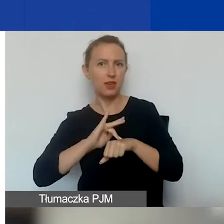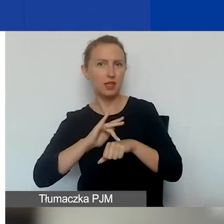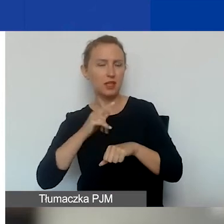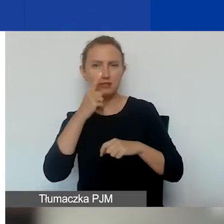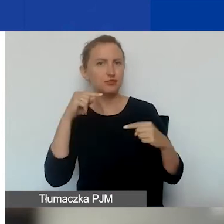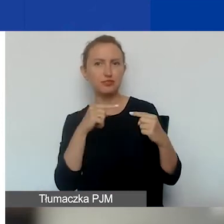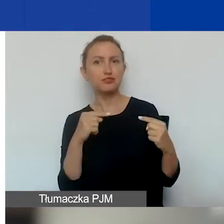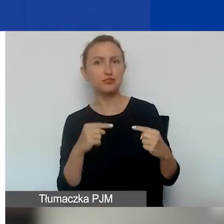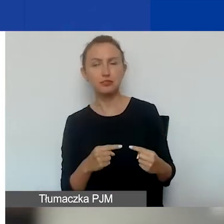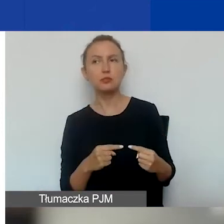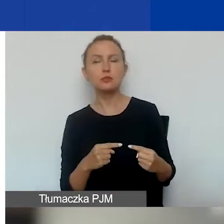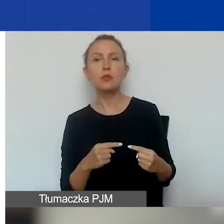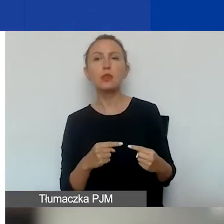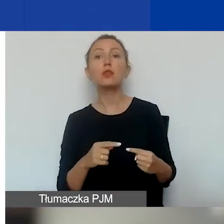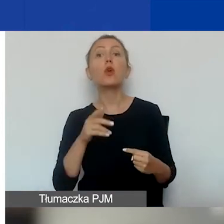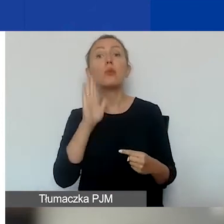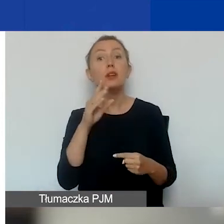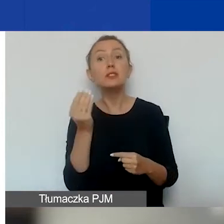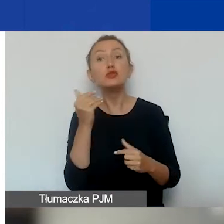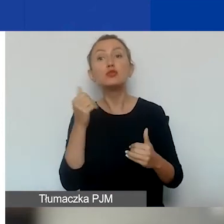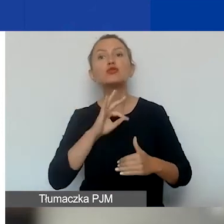to będzie miejsce na dopisanie własnych wskaźników.